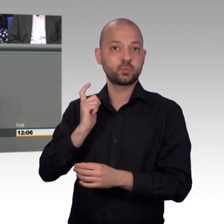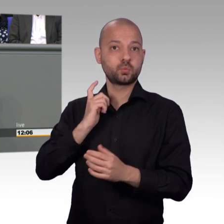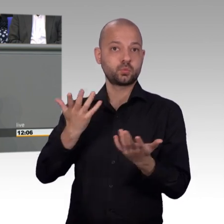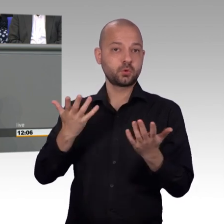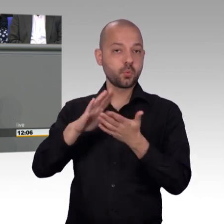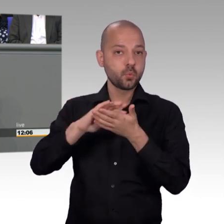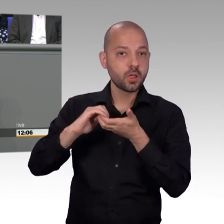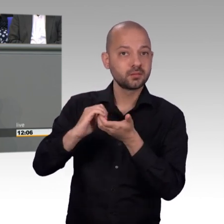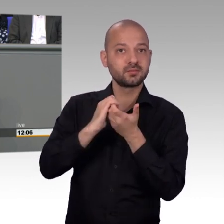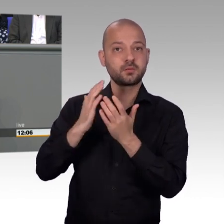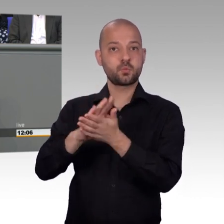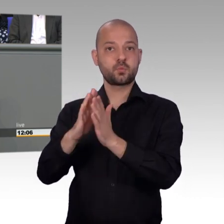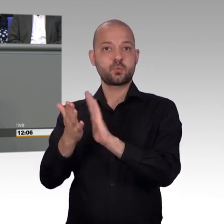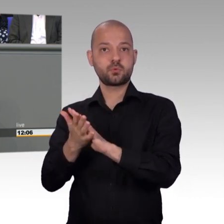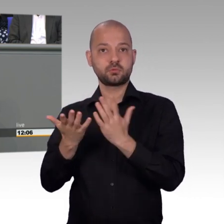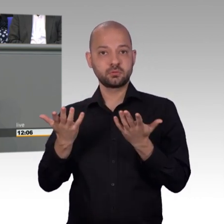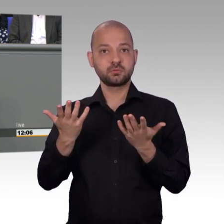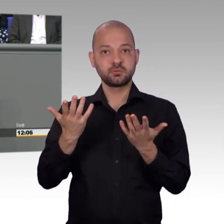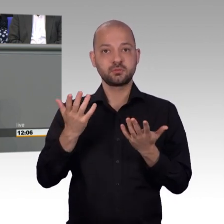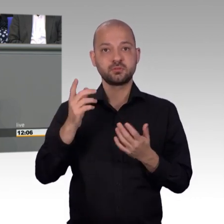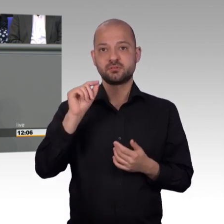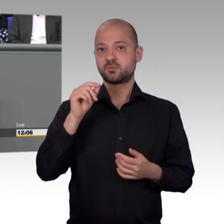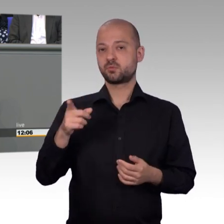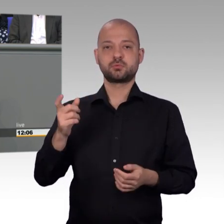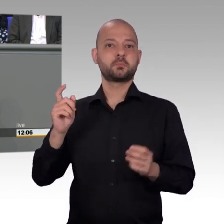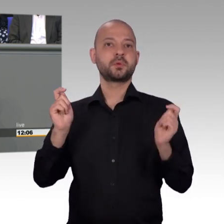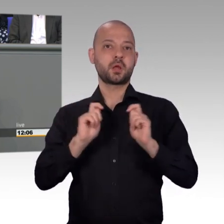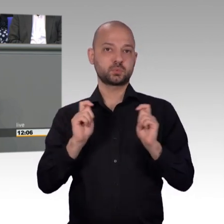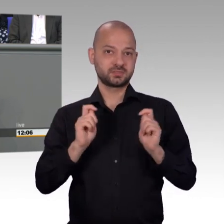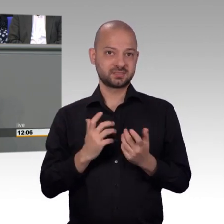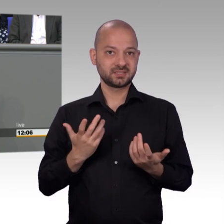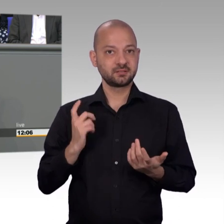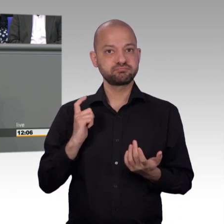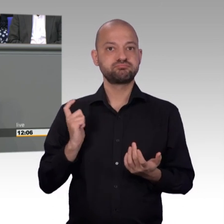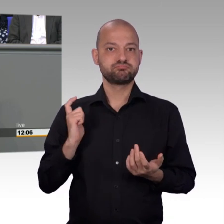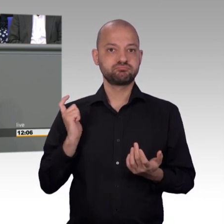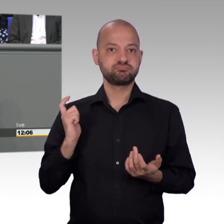dass wir auch bei einer längeren Regierungsbildung die Sorgen und Nöte unserer Mitbürgerinnen und Mitbürger so ernst nehmen,